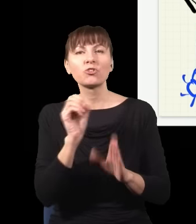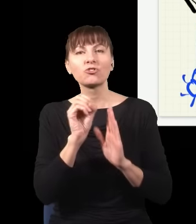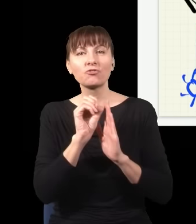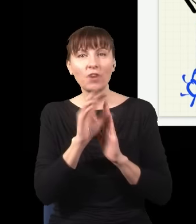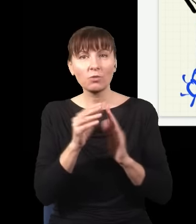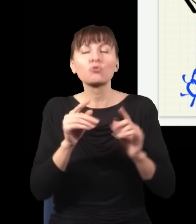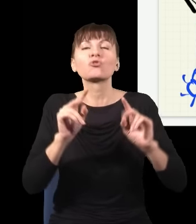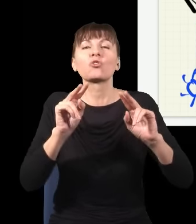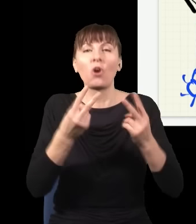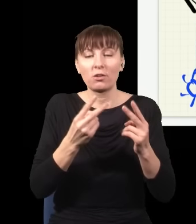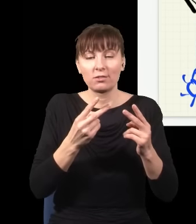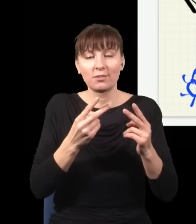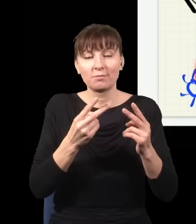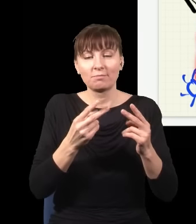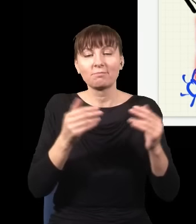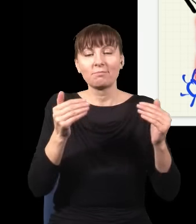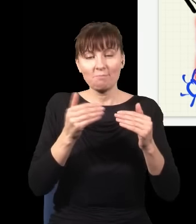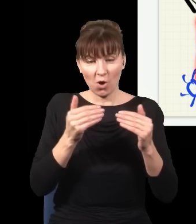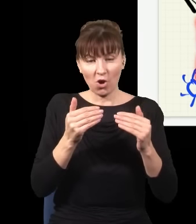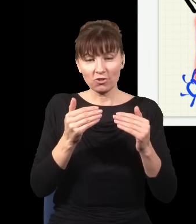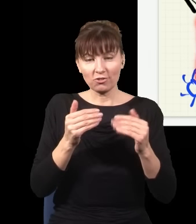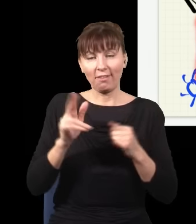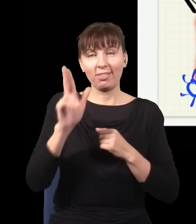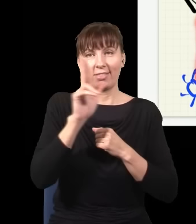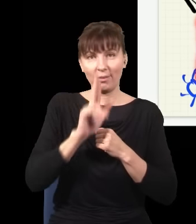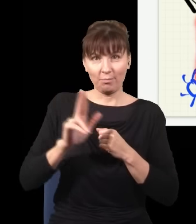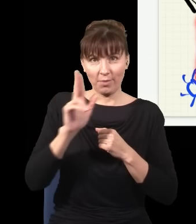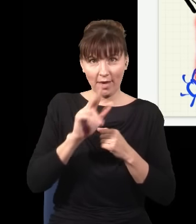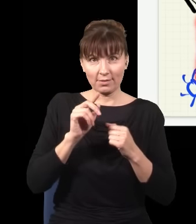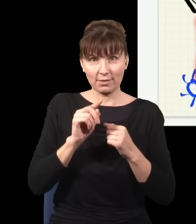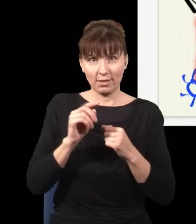do niego dotrzeć albo idąc w ten sposób, że niebieski foton się rozdwoił, jeden z fotonów poszedł tu,